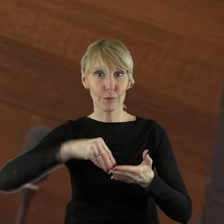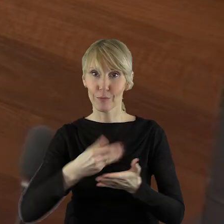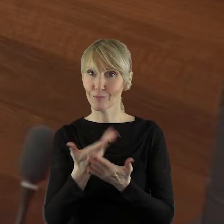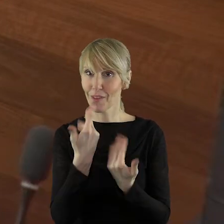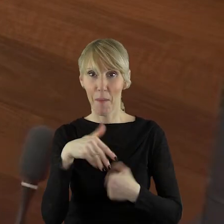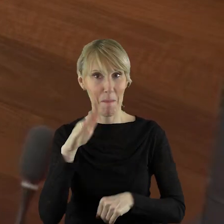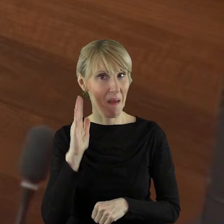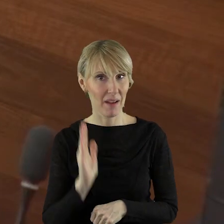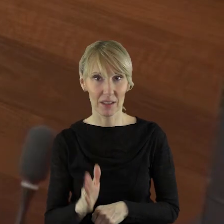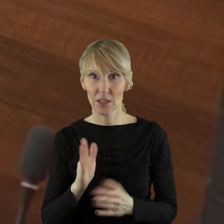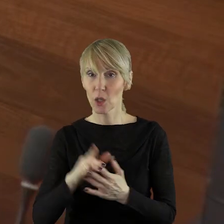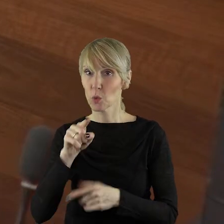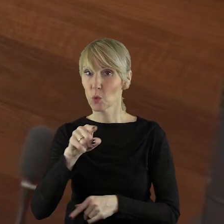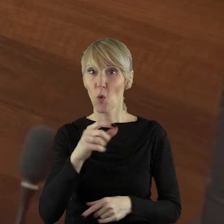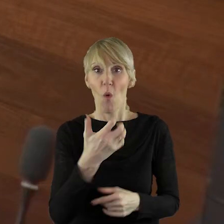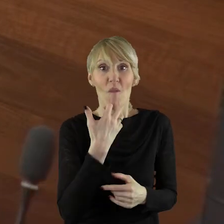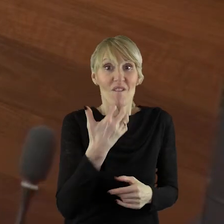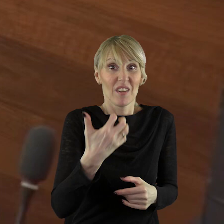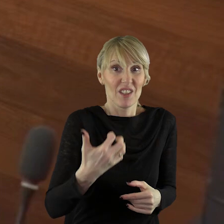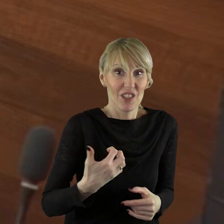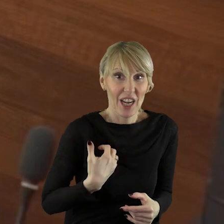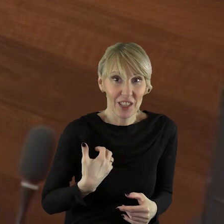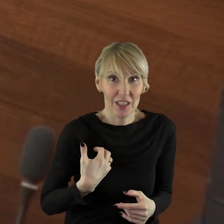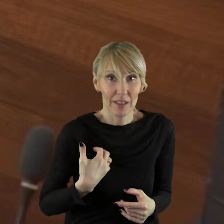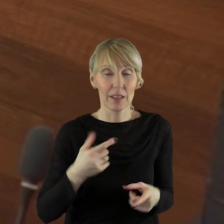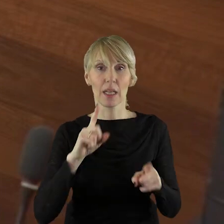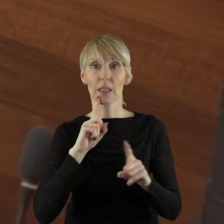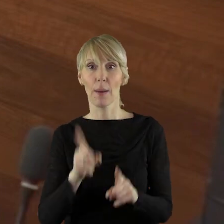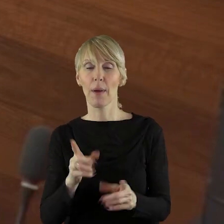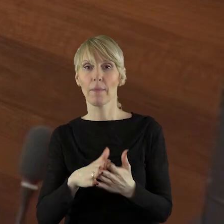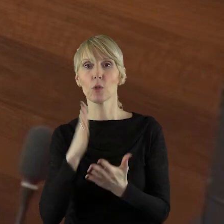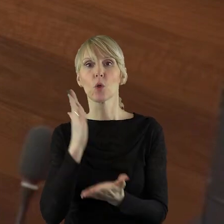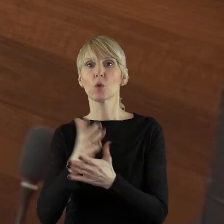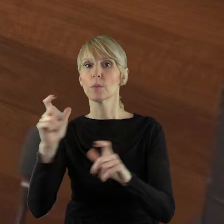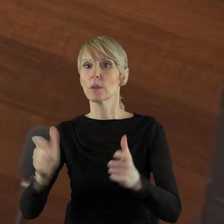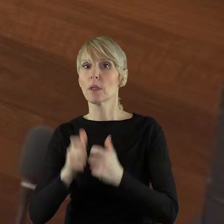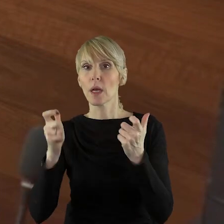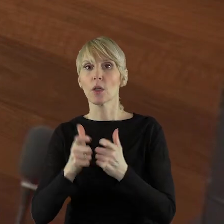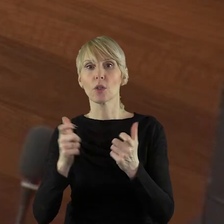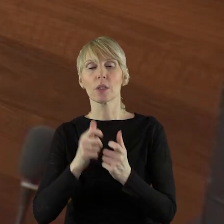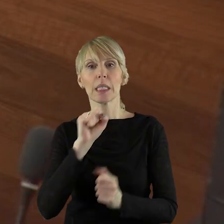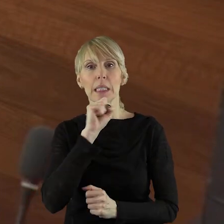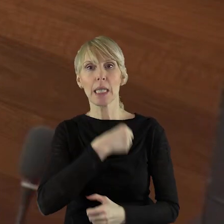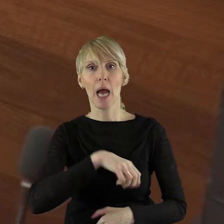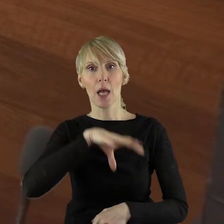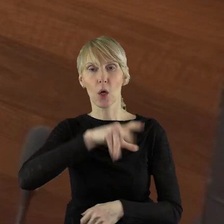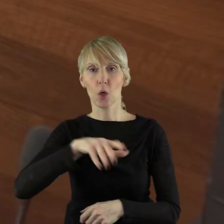przed tą ewentualną wygraną sprawą, to będą zagrożone stare grupy działania